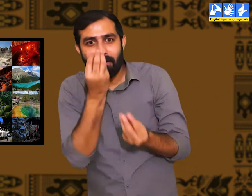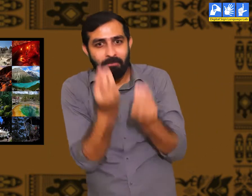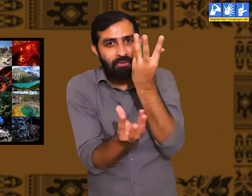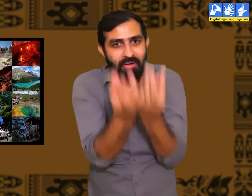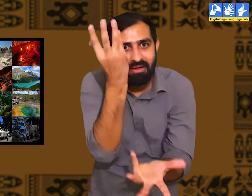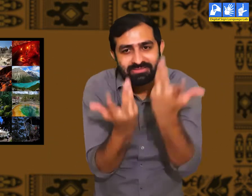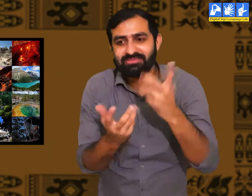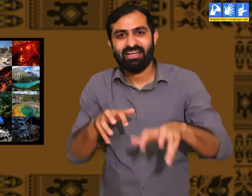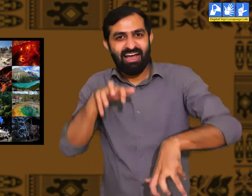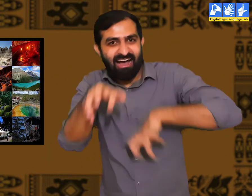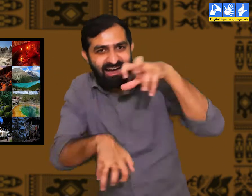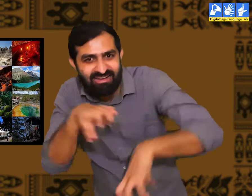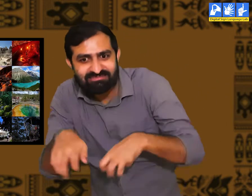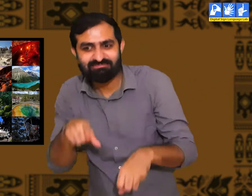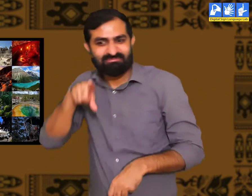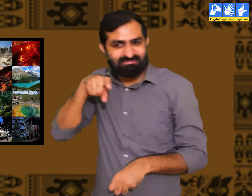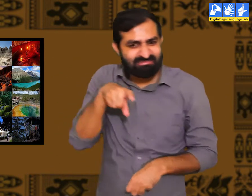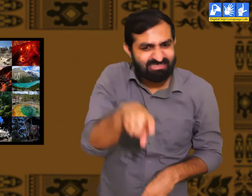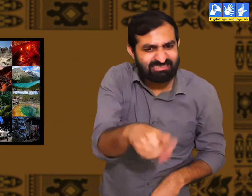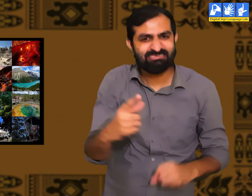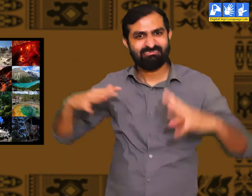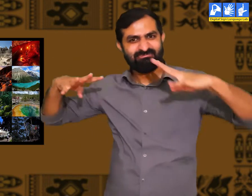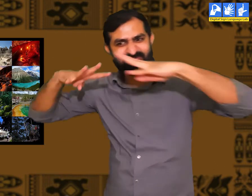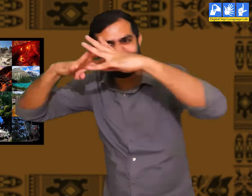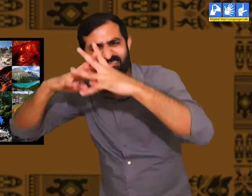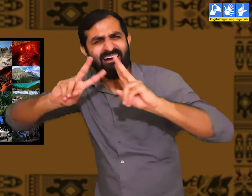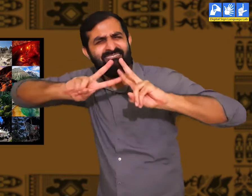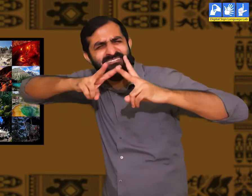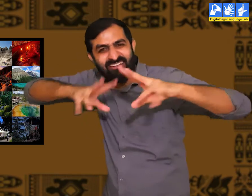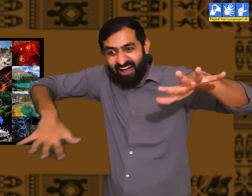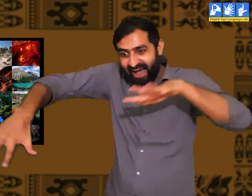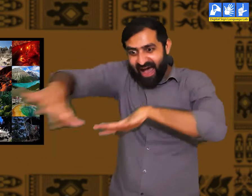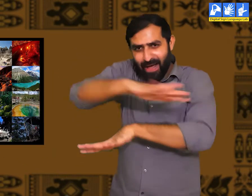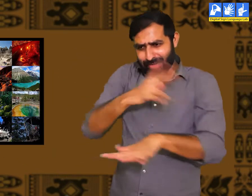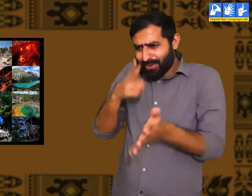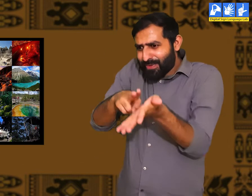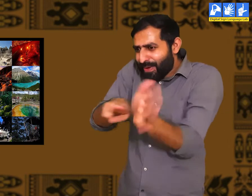तो यहाँ पर फल-फूल, पेड़-पौधे, पशु-पक्षी और विभिन्न प्रकार के जीव-जंतु थे I